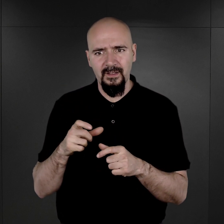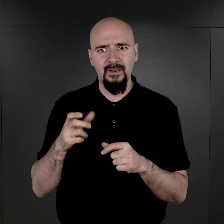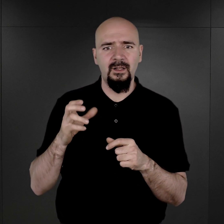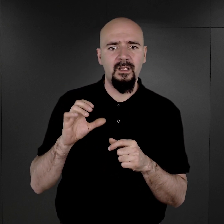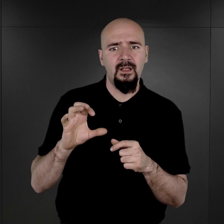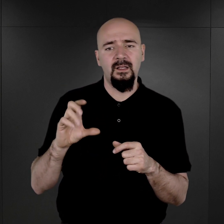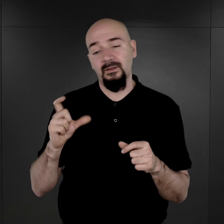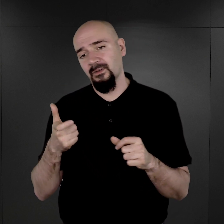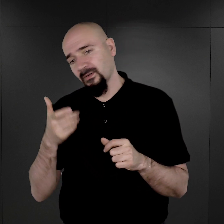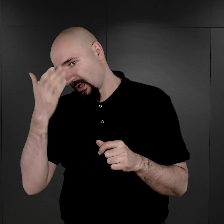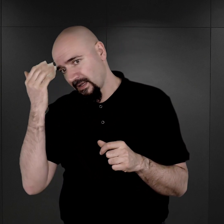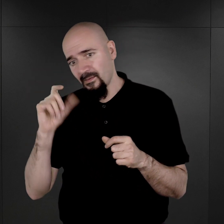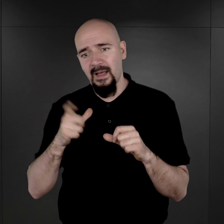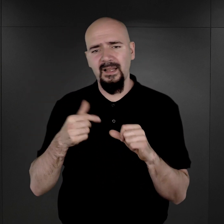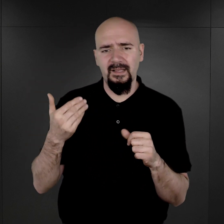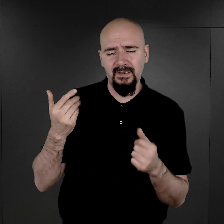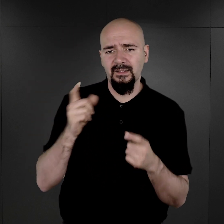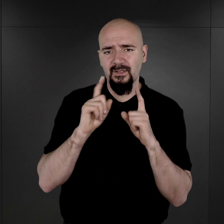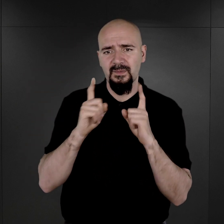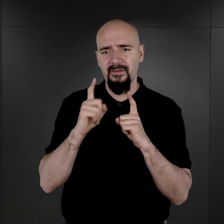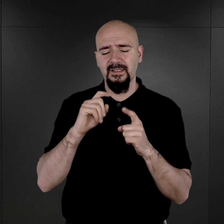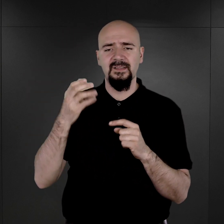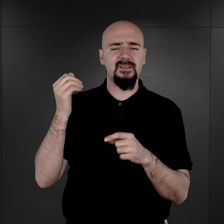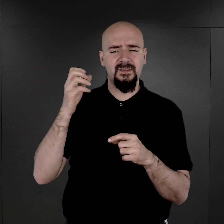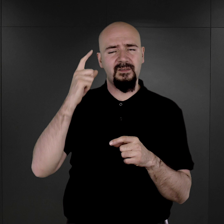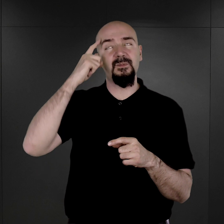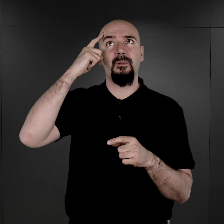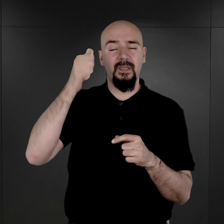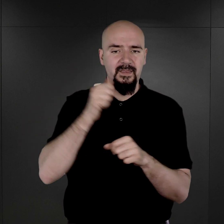co opowiadał po wojnie pan Wilhelm Brasse, były więzień, który był z zawodu fotografem